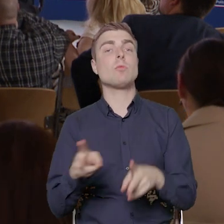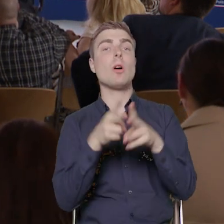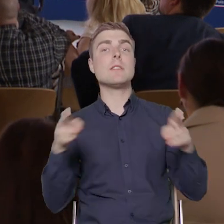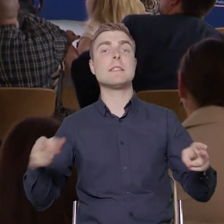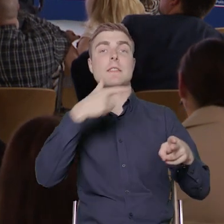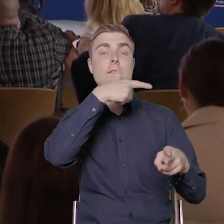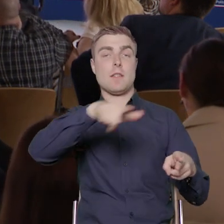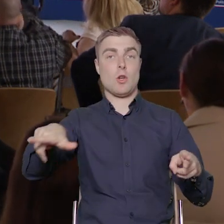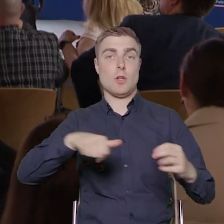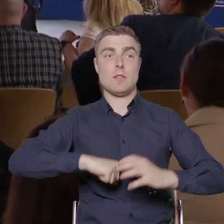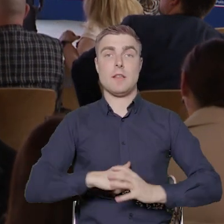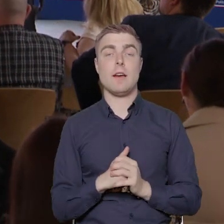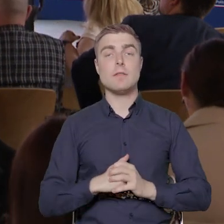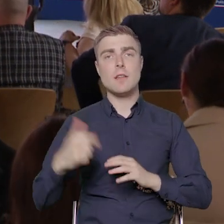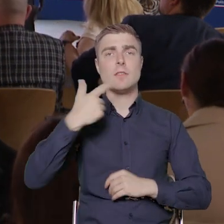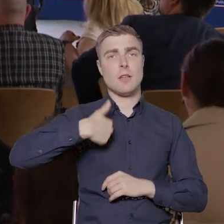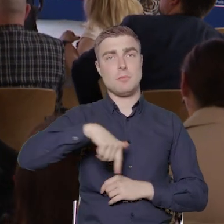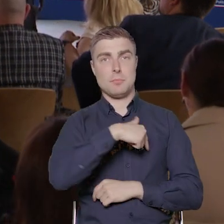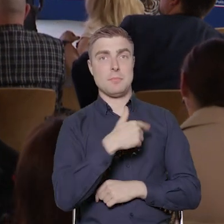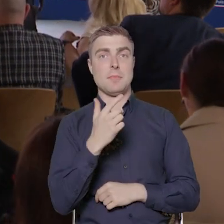Także liczymy na dużą aktywność organizacji,